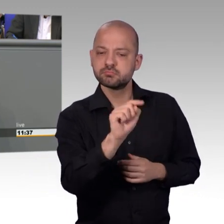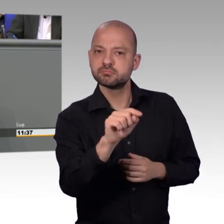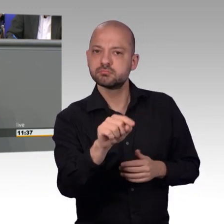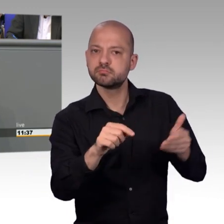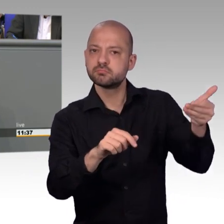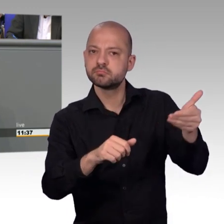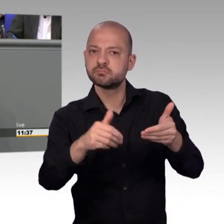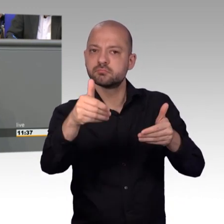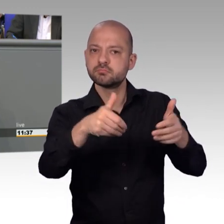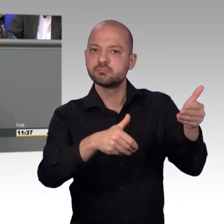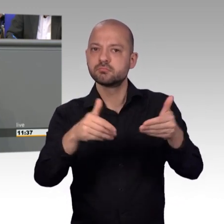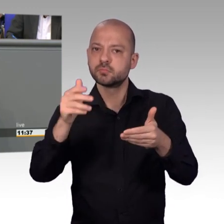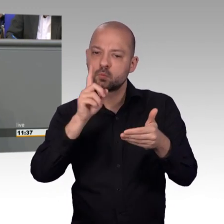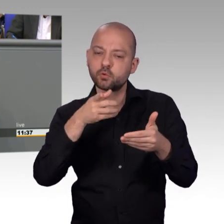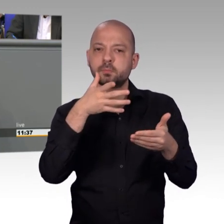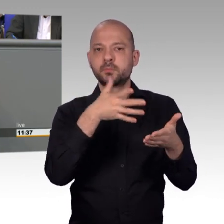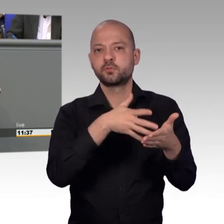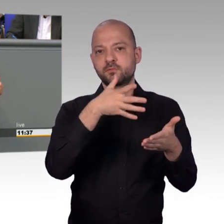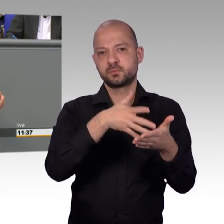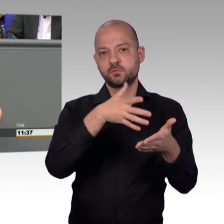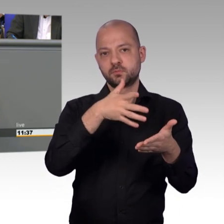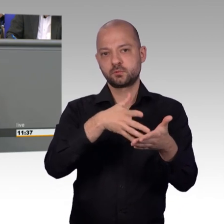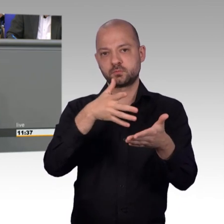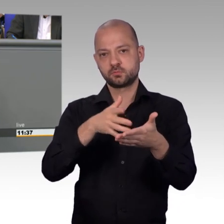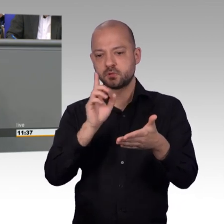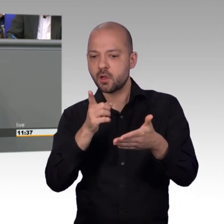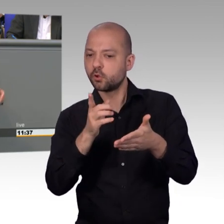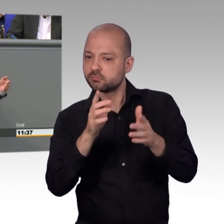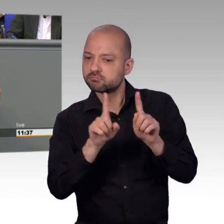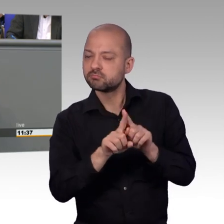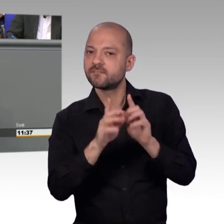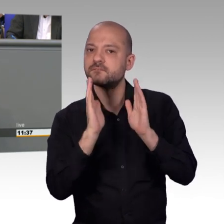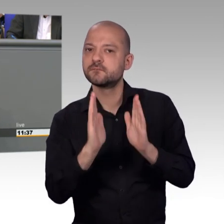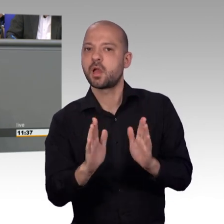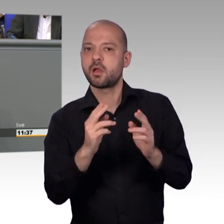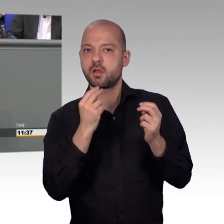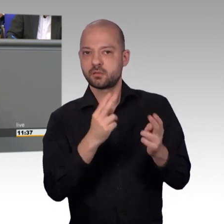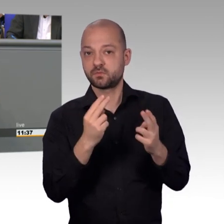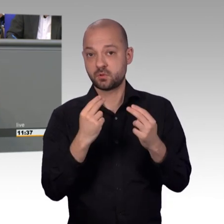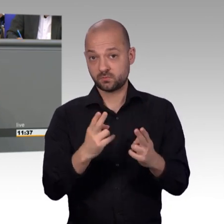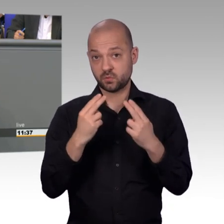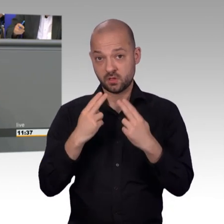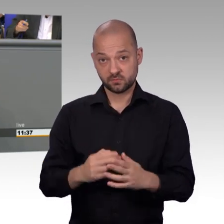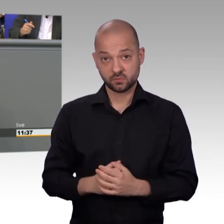und wie ich meine leider schlicht kopiert haben, nur, um eben im Internet für ihr Anliegen zu werben,